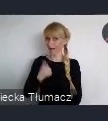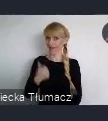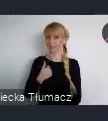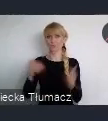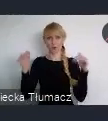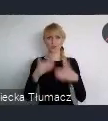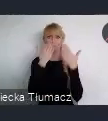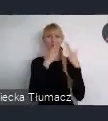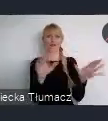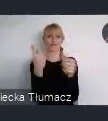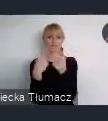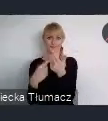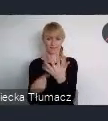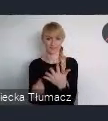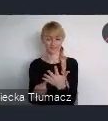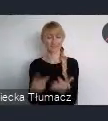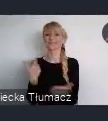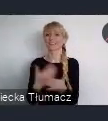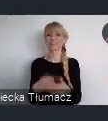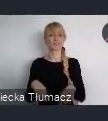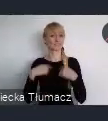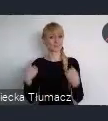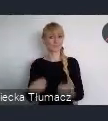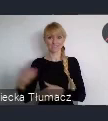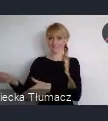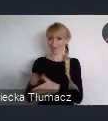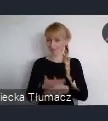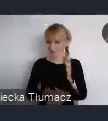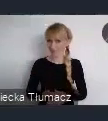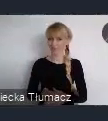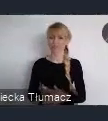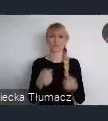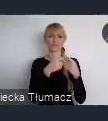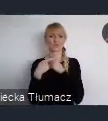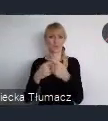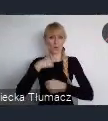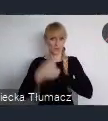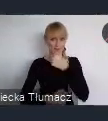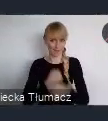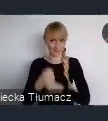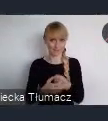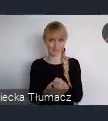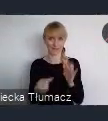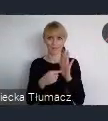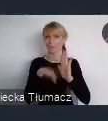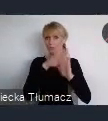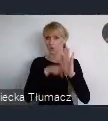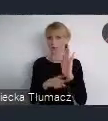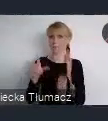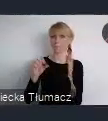Dlatego serdecznie zapraszam do współpracy w ramach Pawilonu Polskiego. Bo to okazja szczególnie dla samorzadów,